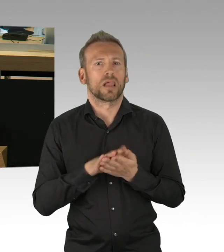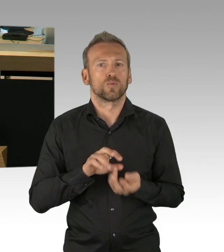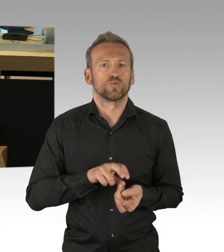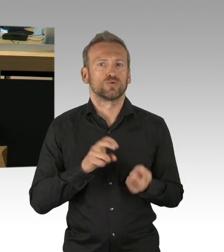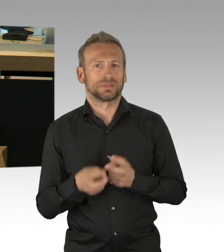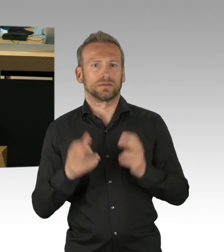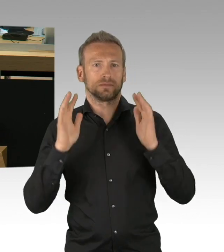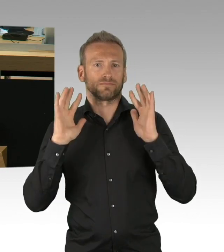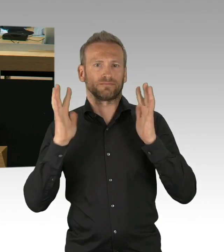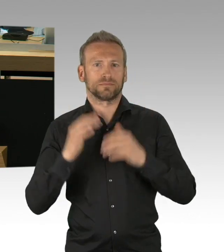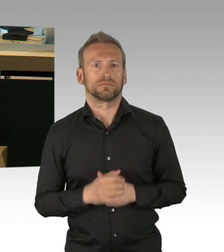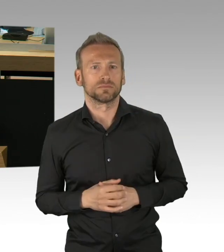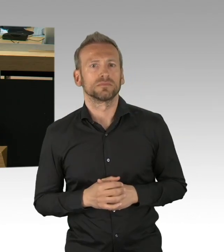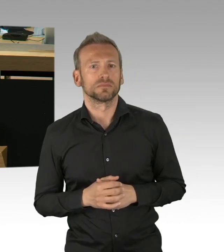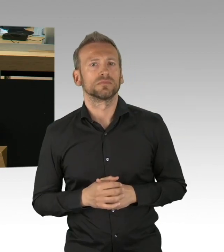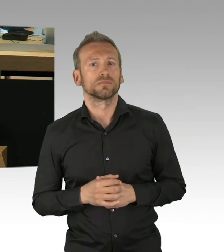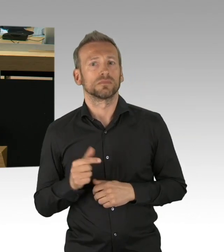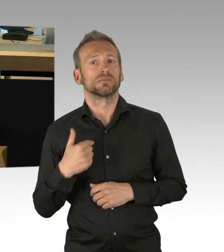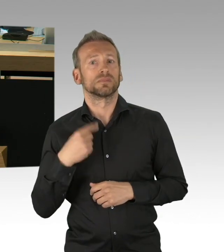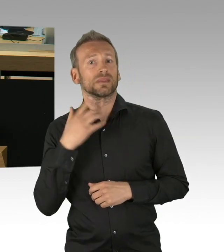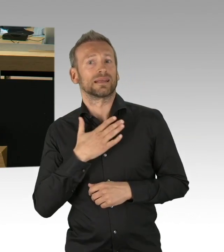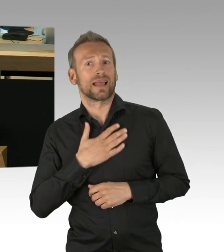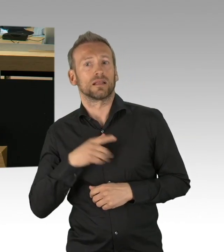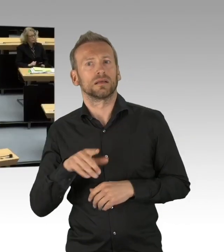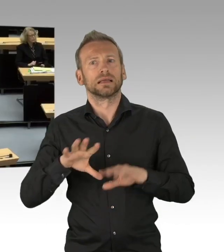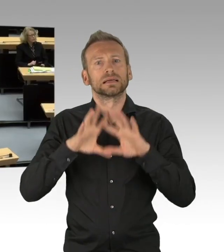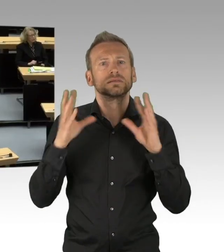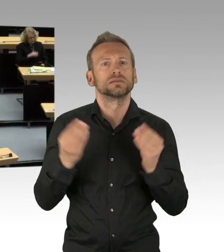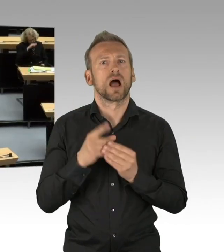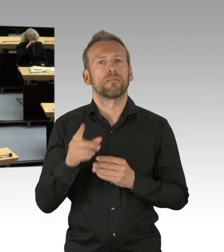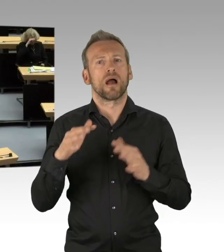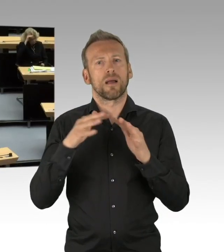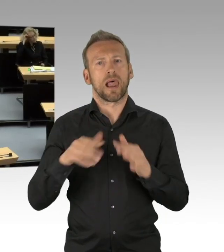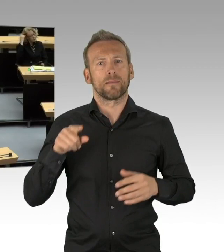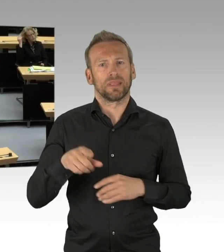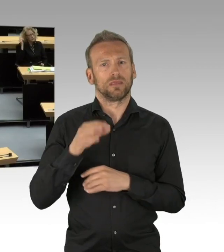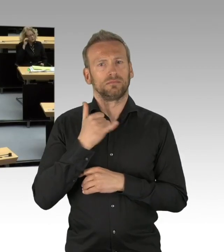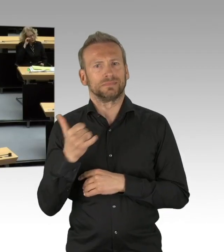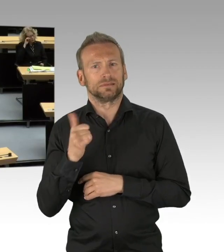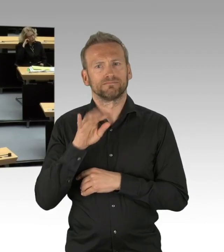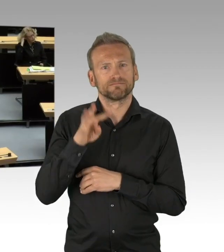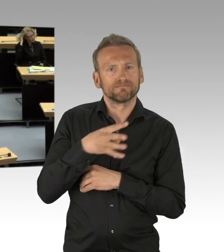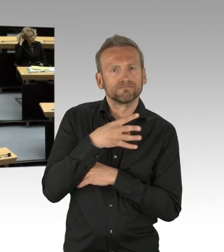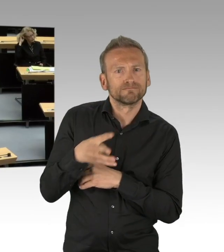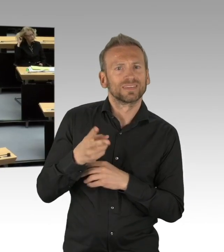den Sozialmaßnahmen, die wir dort gemacht haben, eben auch mit dem Kurzarbeitergeld,